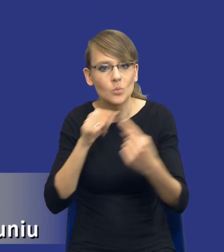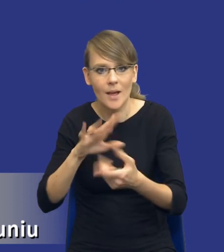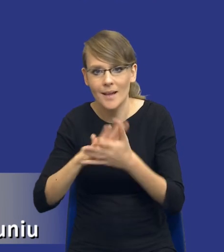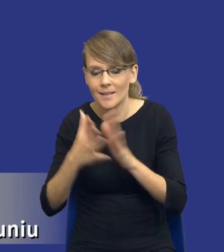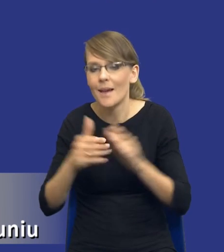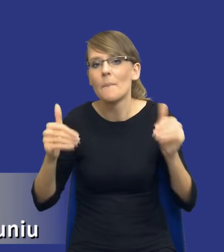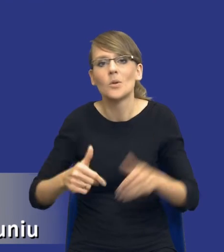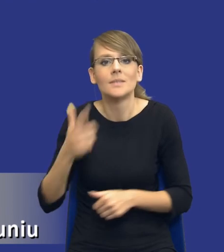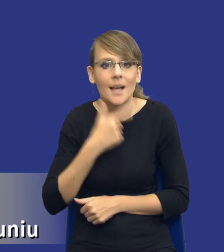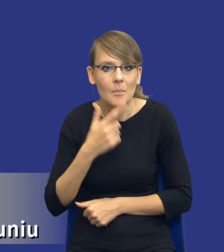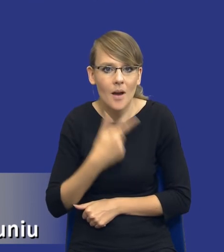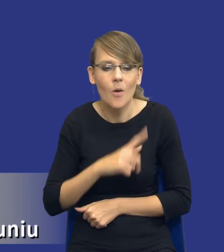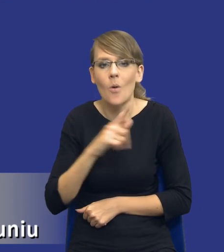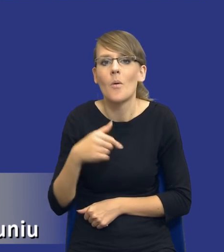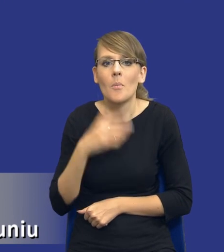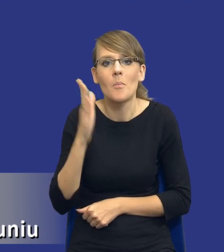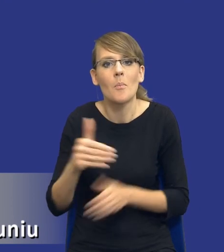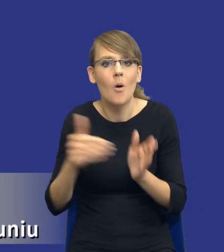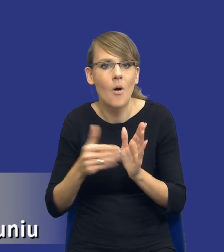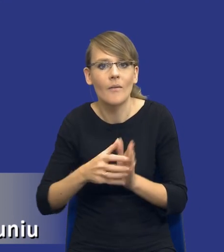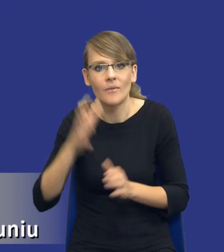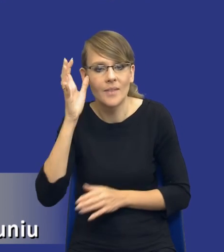Będziemy potrzebowali jeszcze jakiejś wiedzy eksperckiej.